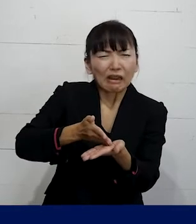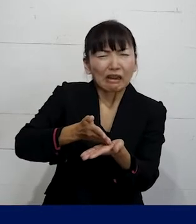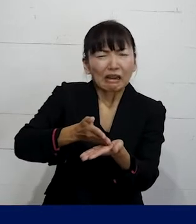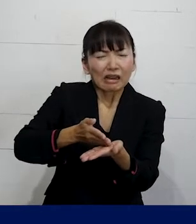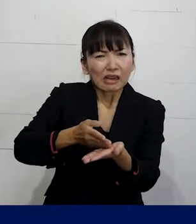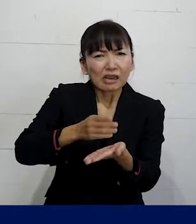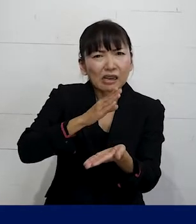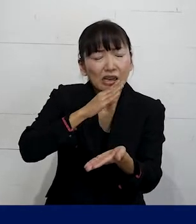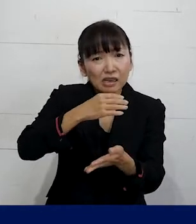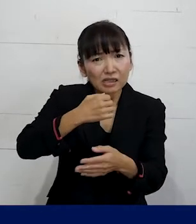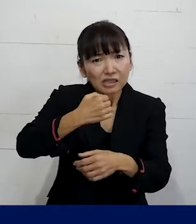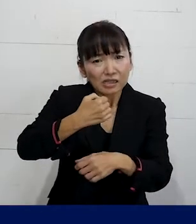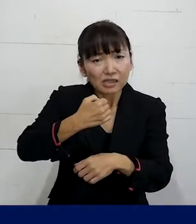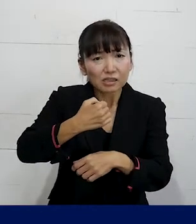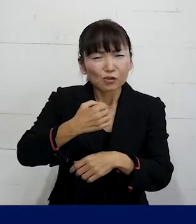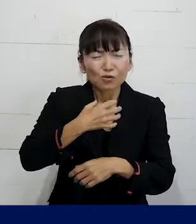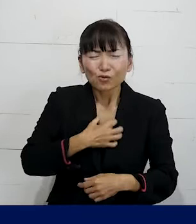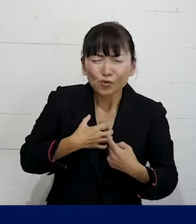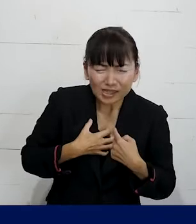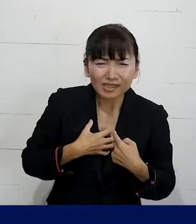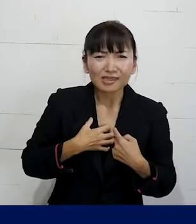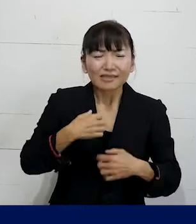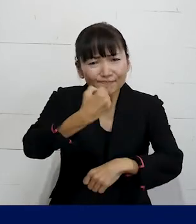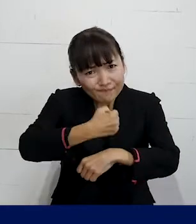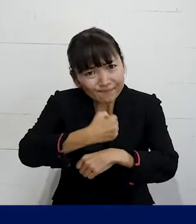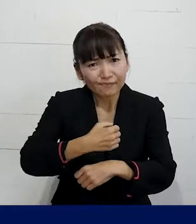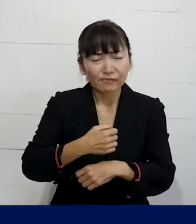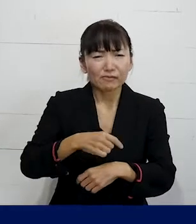とてもそれ自体が辛いことで 大変なことですけれども